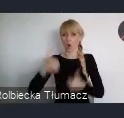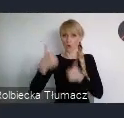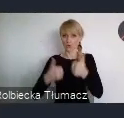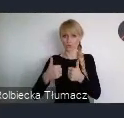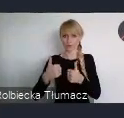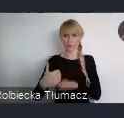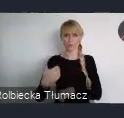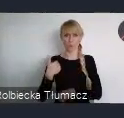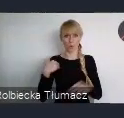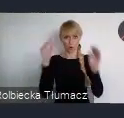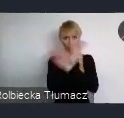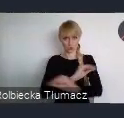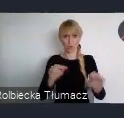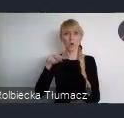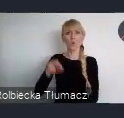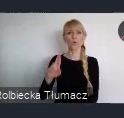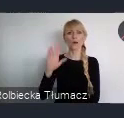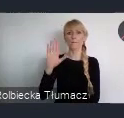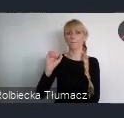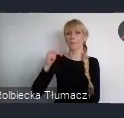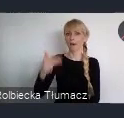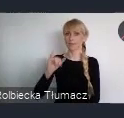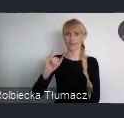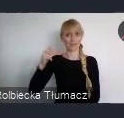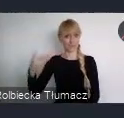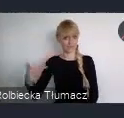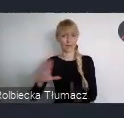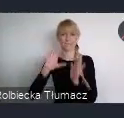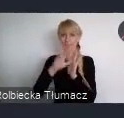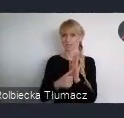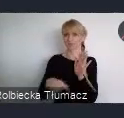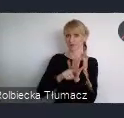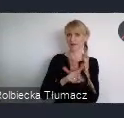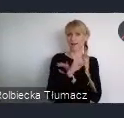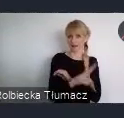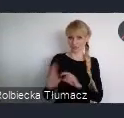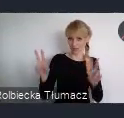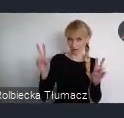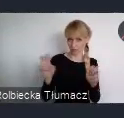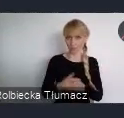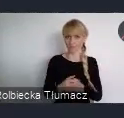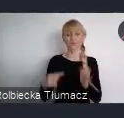Urban.In - Miasto dla Każdego. Ten konkurs składa się z dwóch kategorii: